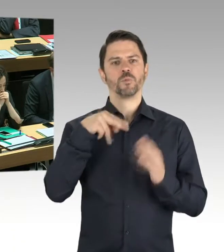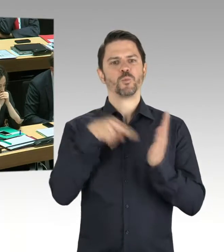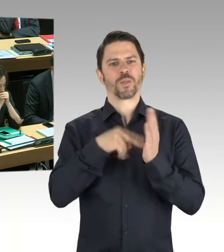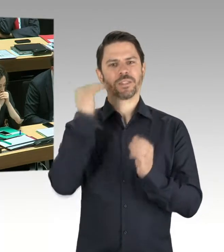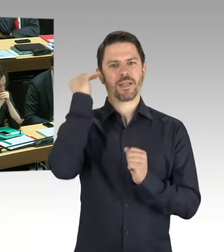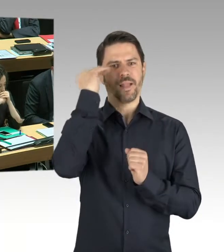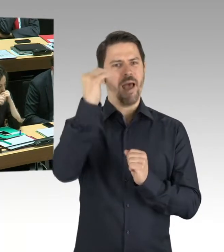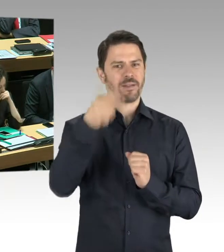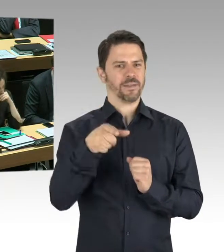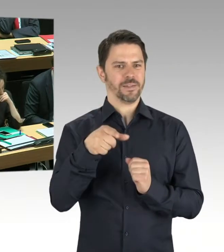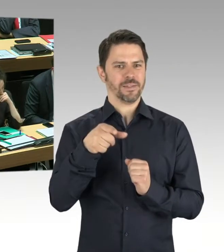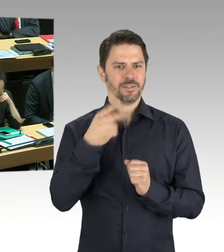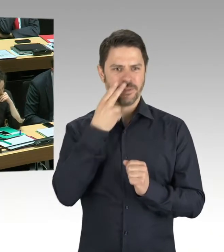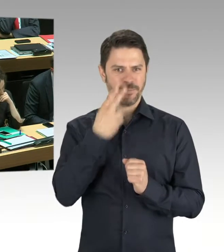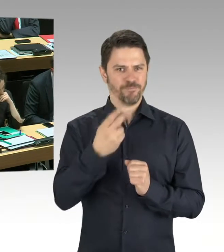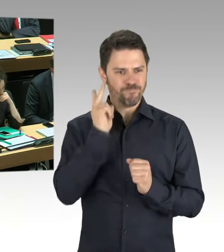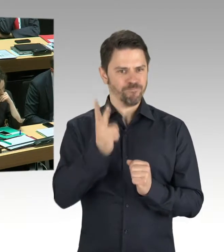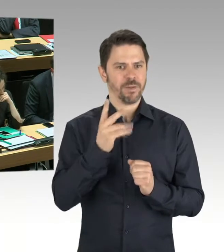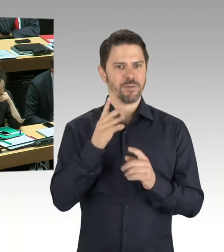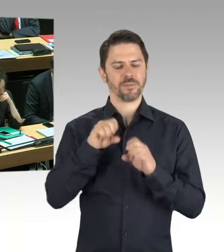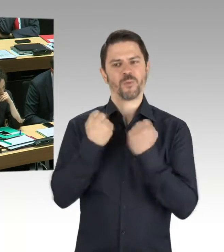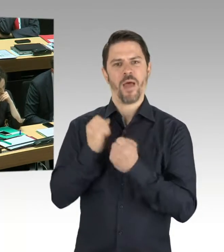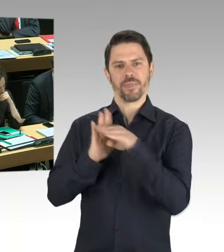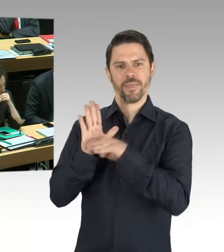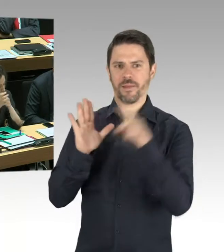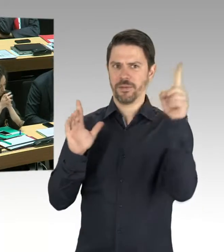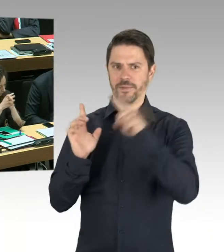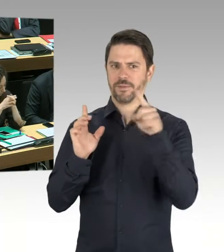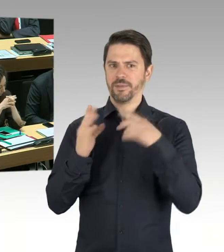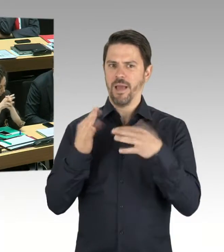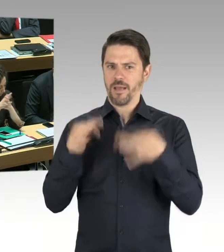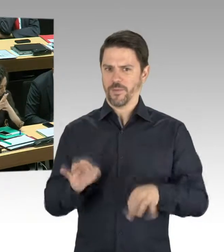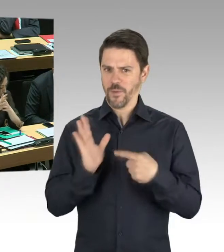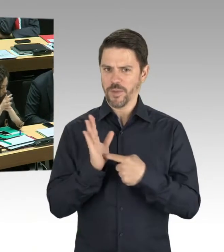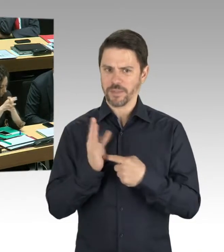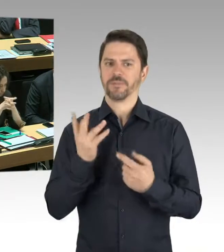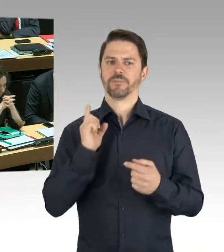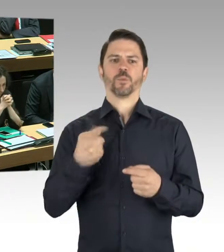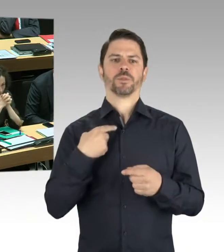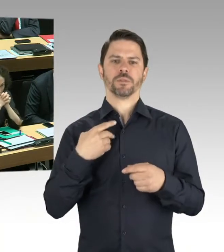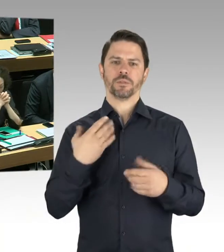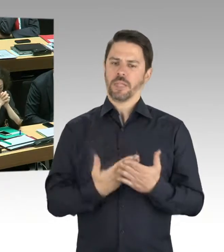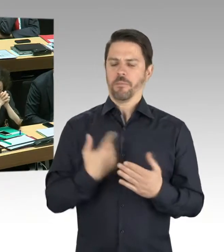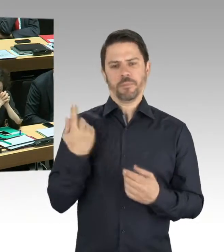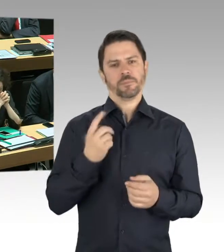und hat die Berlinische Galerie vorläufig geschlossen, weil sie eben nicht ausschließen konnten, dass nicht doch eine Gefährdung der Sicherheit